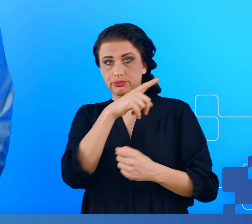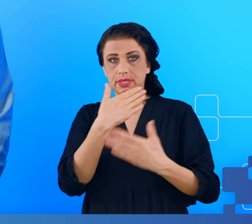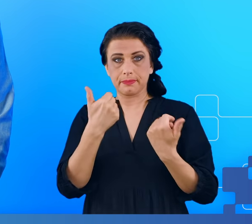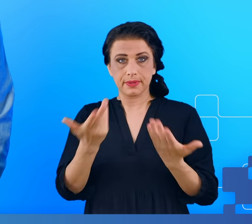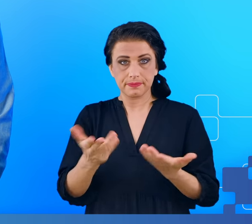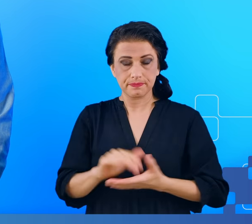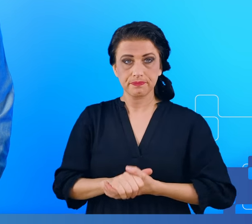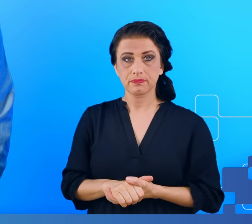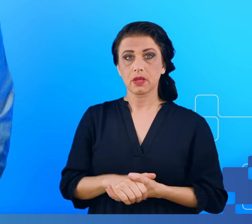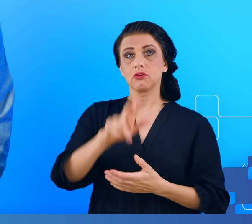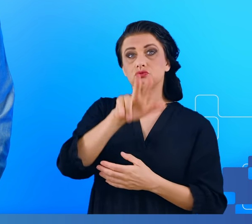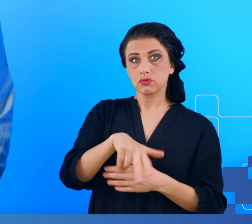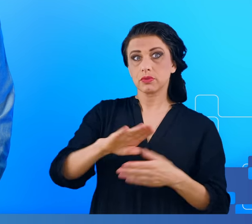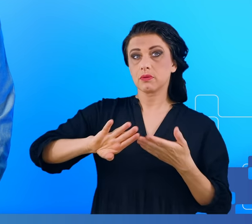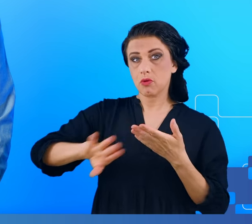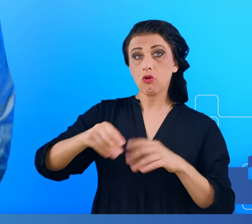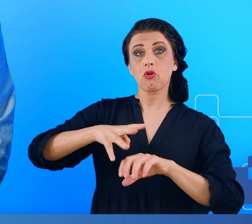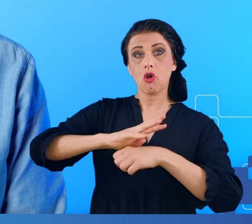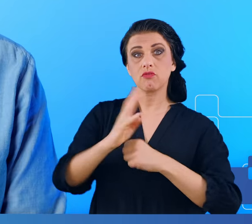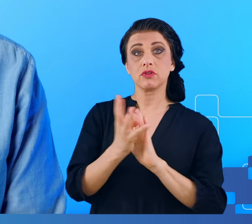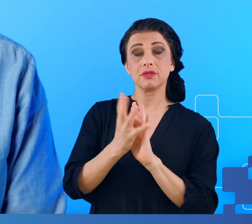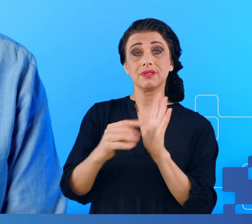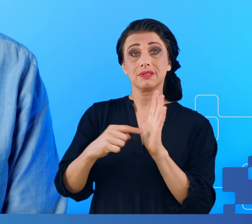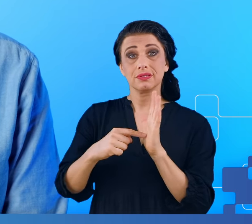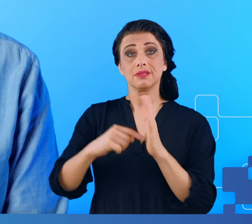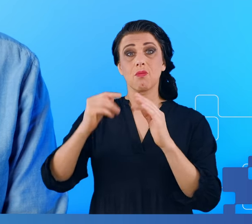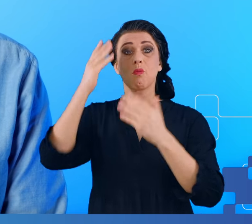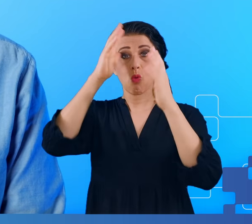3 miesiące po przebyciu COVID-19 i trwały 9 miesięcy czyli jeszcze